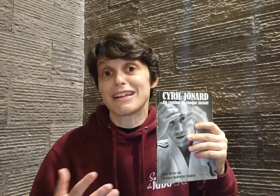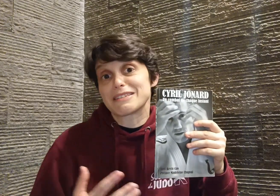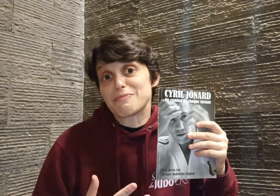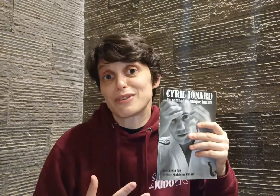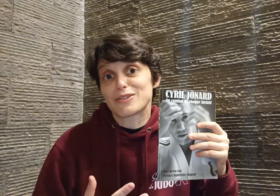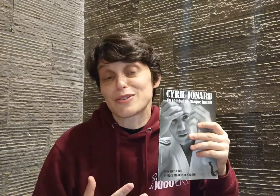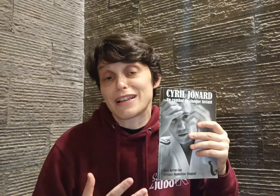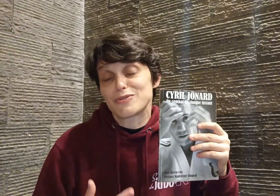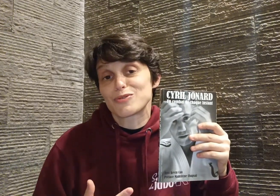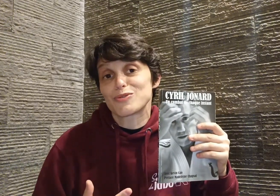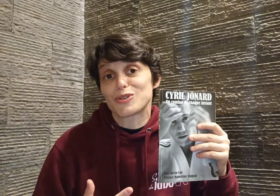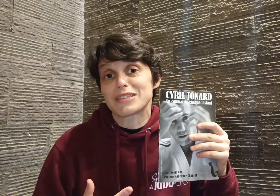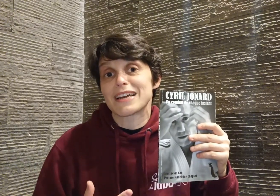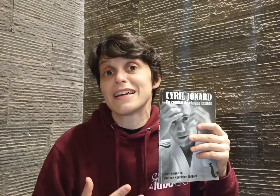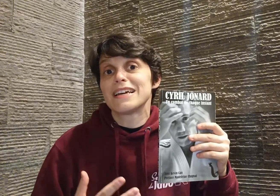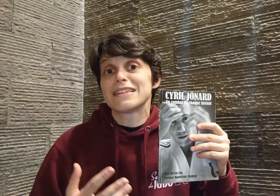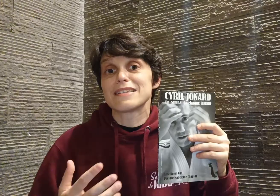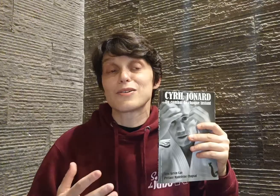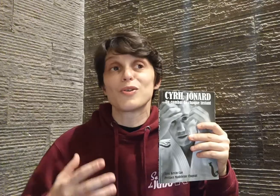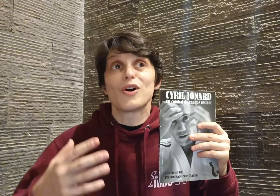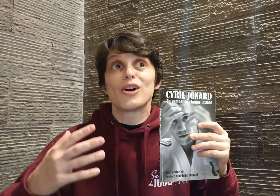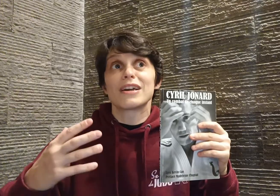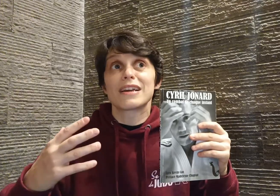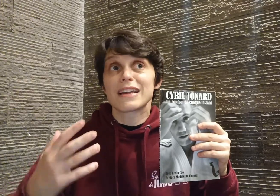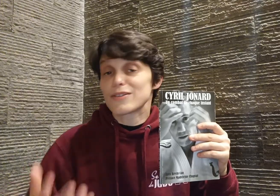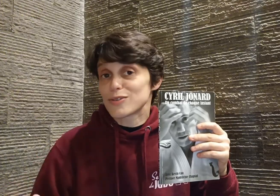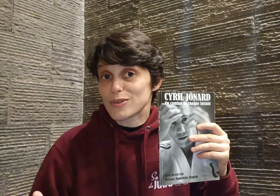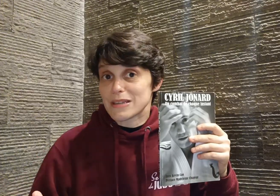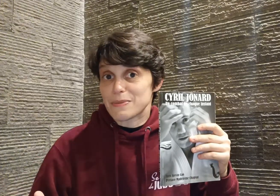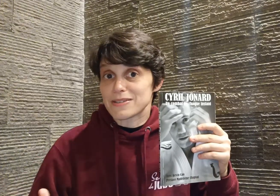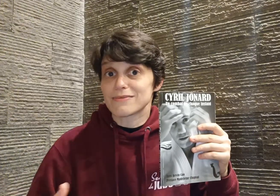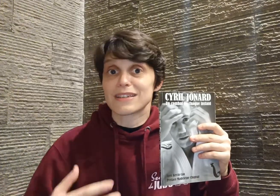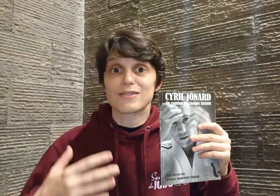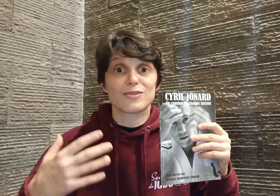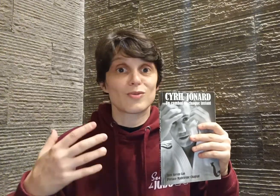c'est un peu la leçon que je retiens, c'est que quelle que soit sa passion, quel que soit